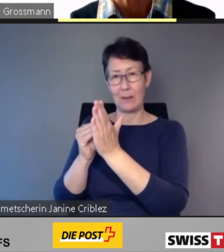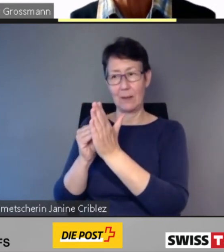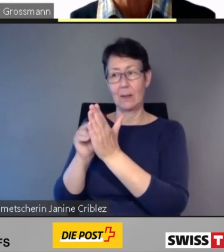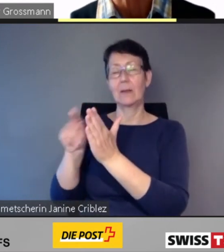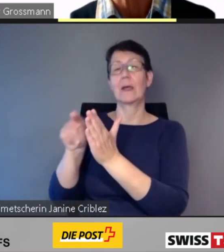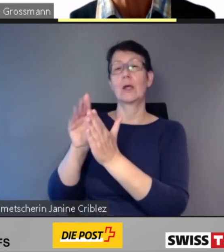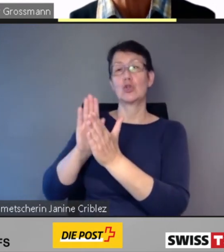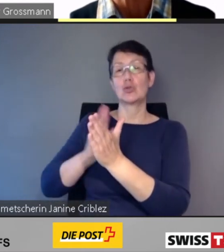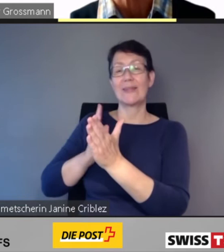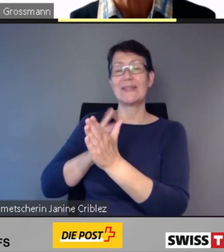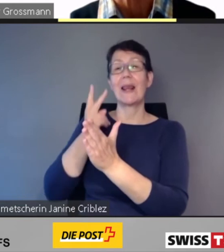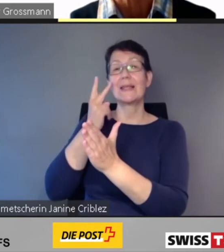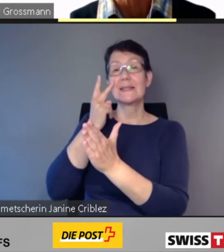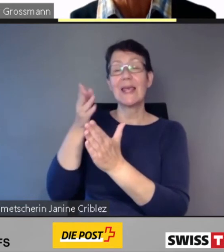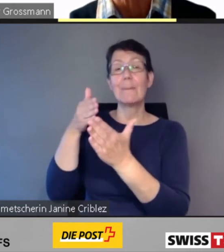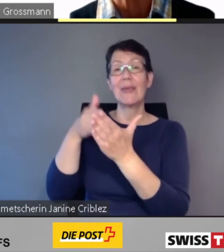die insbesondere sehbehinderten und blinden Menschen